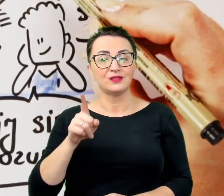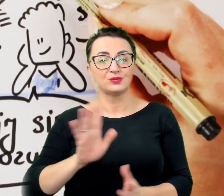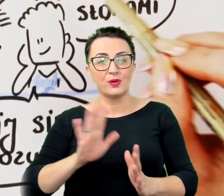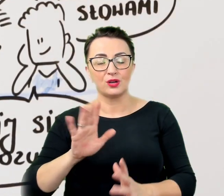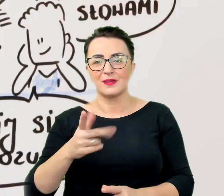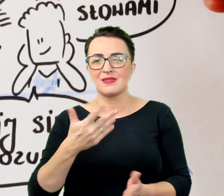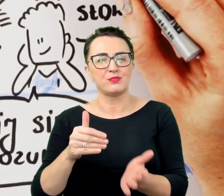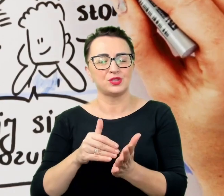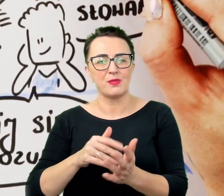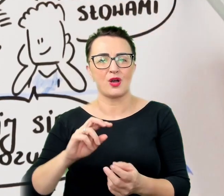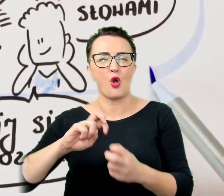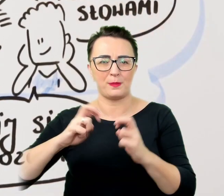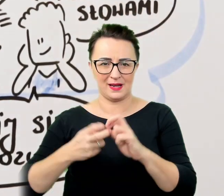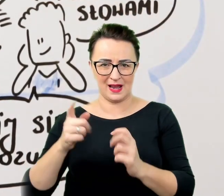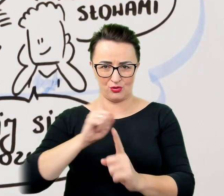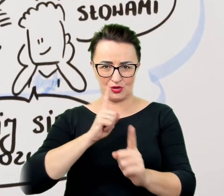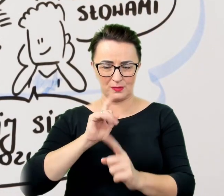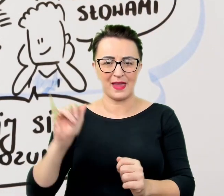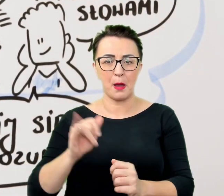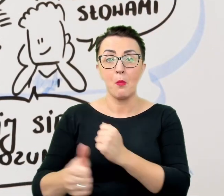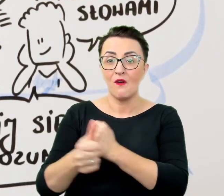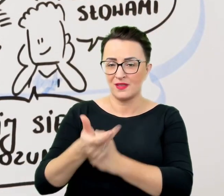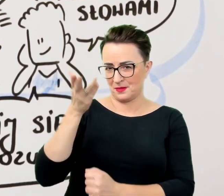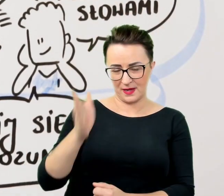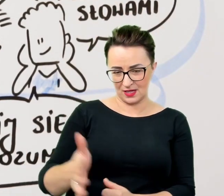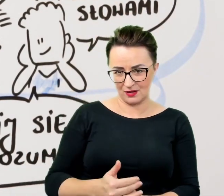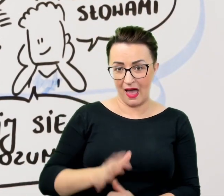a nawet doprowadzić do punktu z którego już niezręcznie będzie się wycofać.